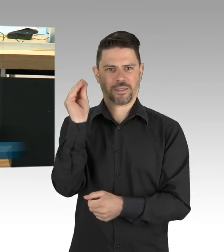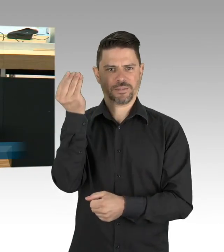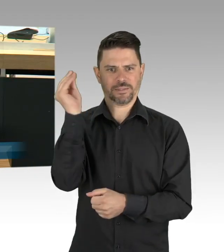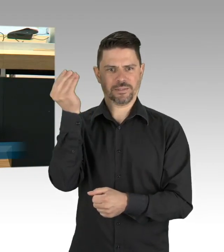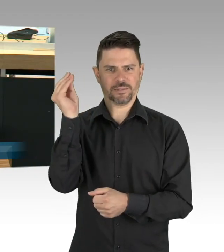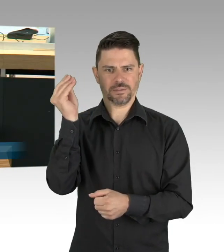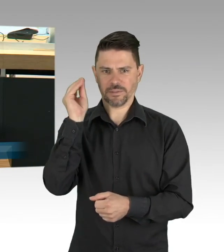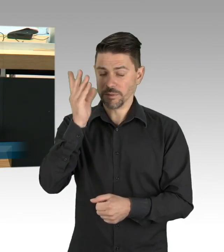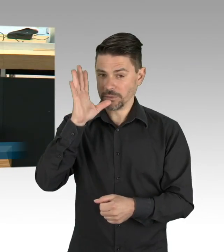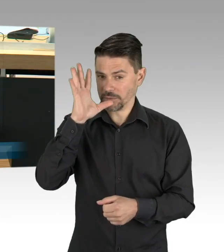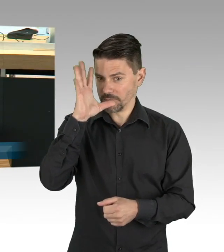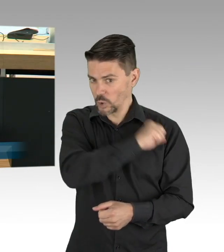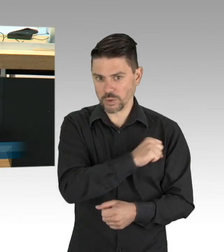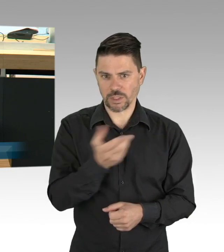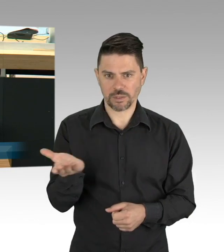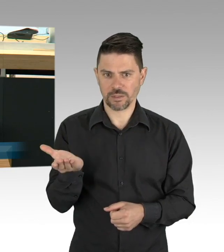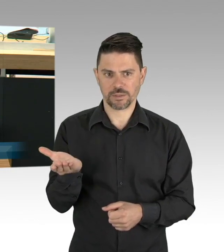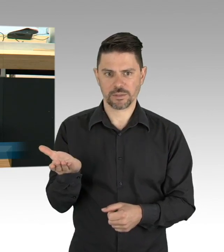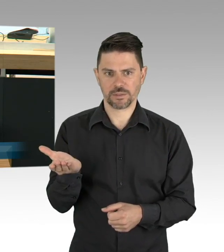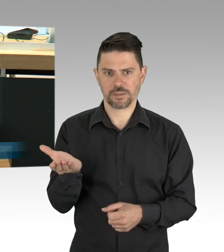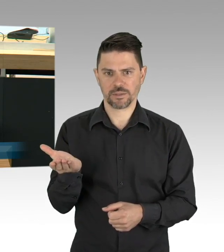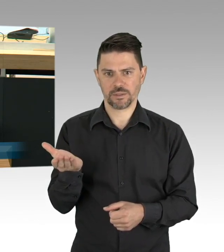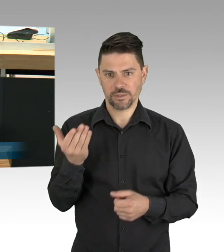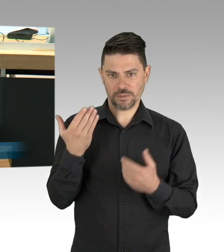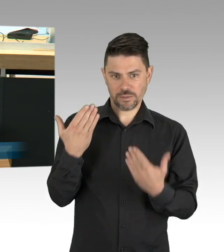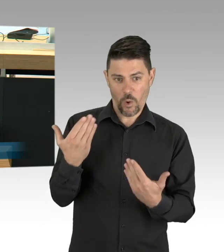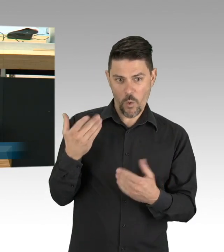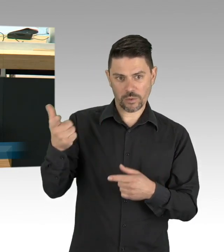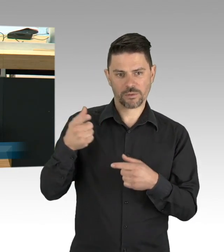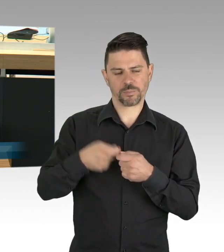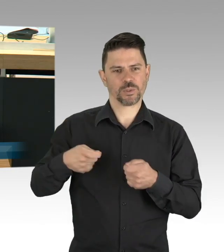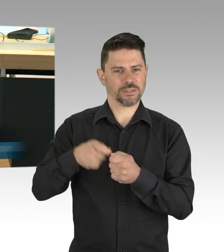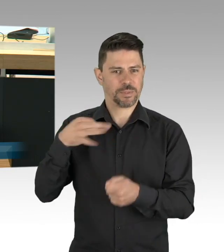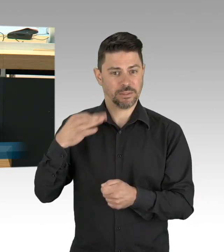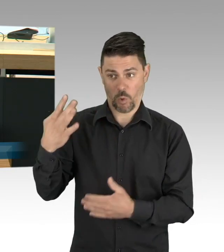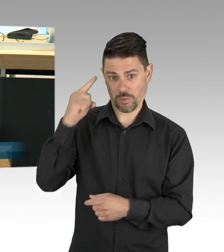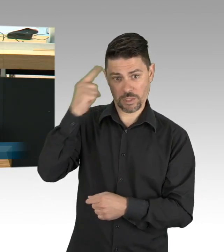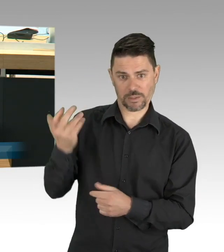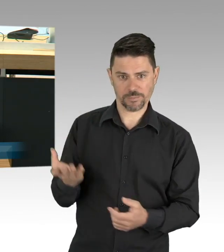in die vorhandenen Kapazitäten bei Testangeboten lenken, für Pflegeeinrichtungen, in den Krankenhäusern, in Seniorenresidenzen,